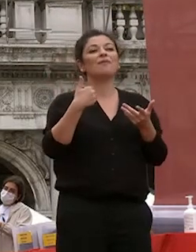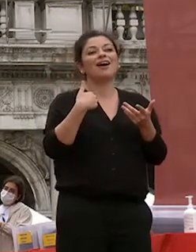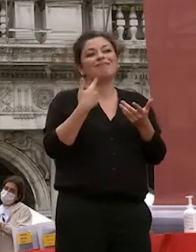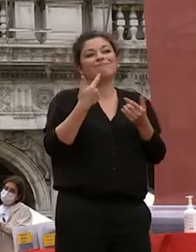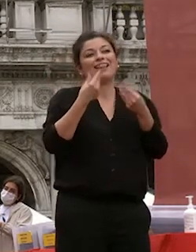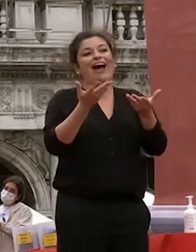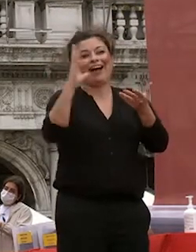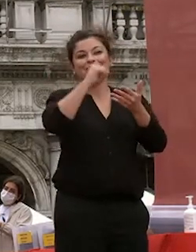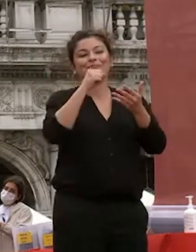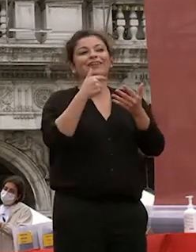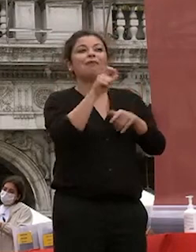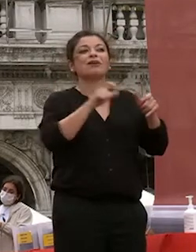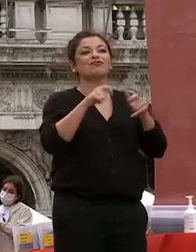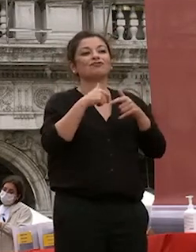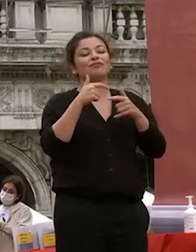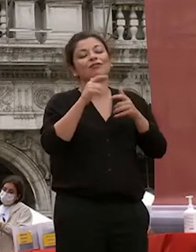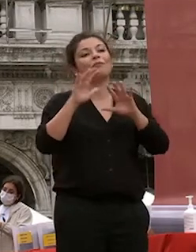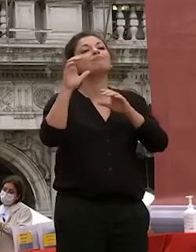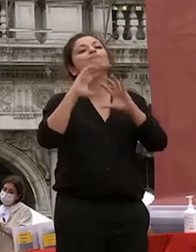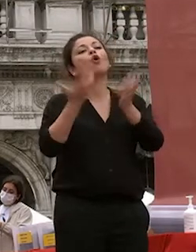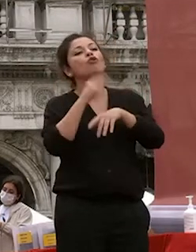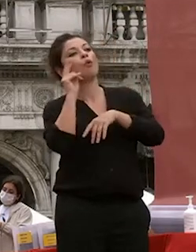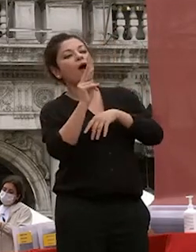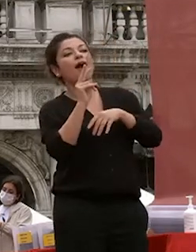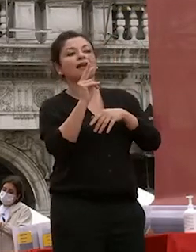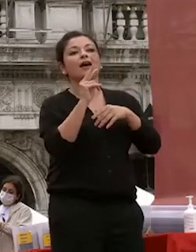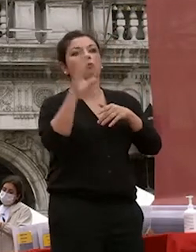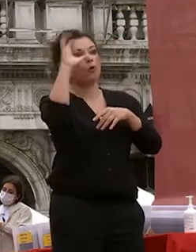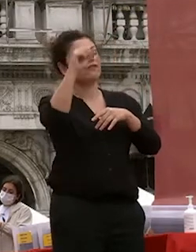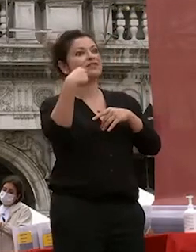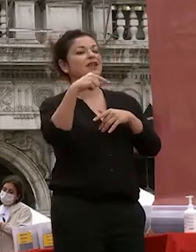avete ottime opportunità nello studio nel lavoro